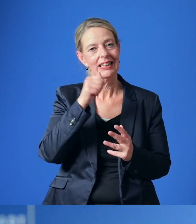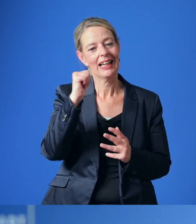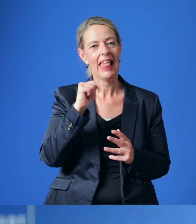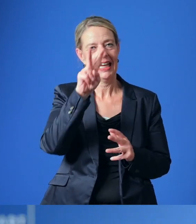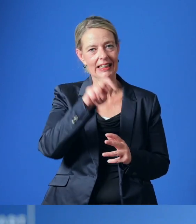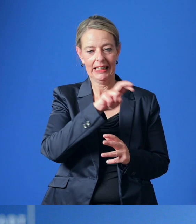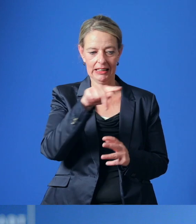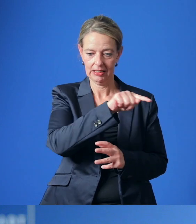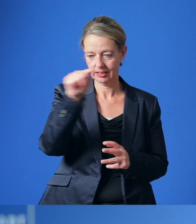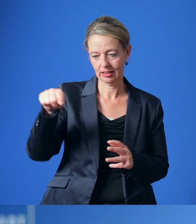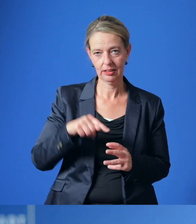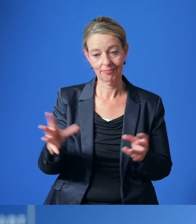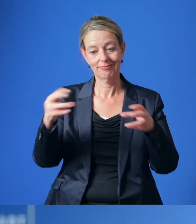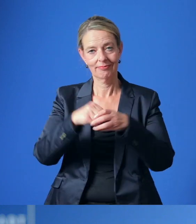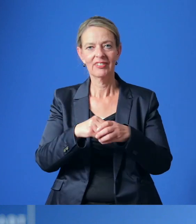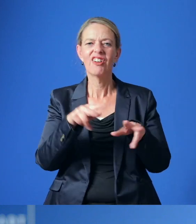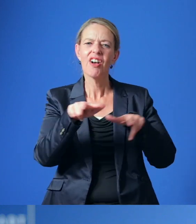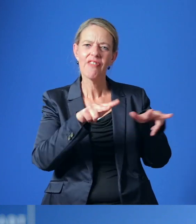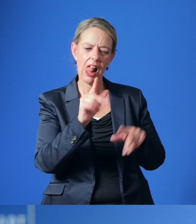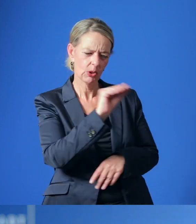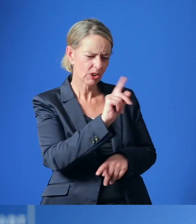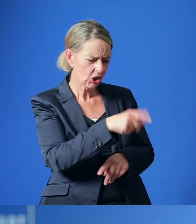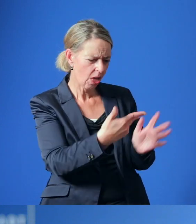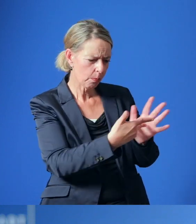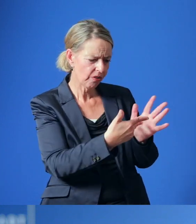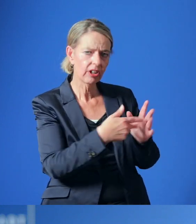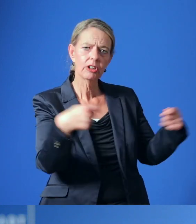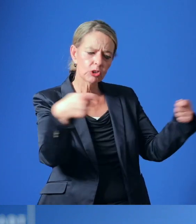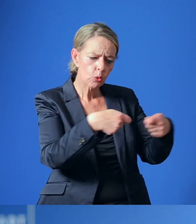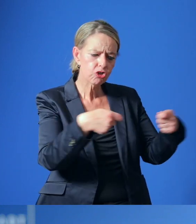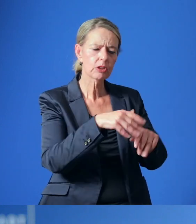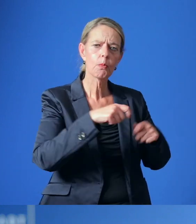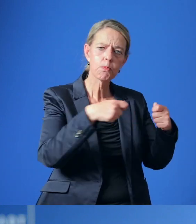Die Verwaltung wurde gebeten zu prüfen, welche Fördermittel und Zuschüsse von Bund, Land